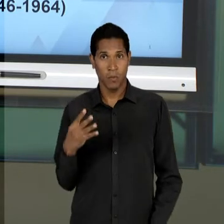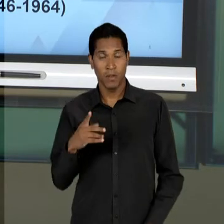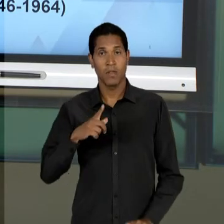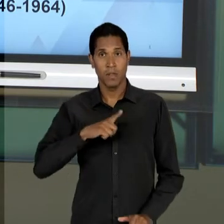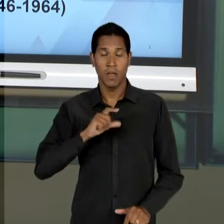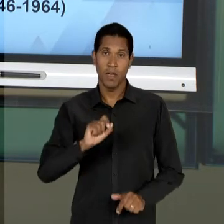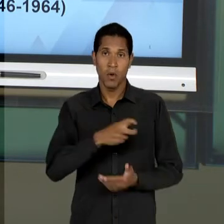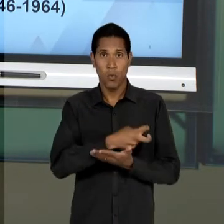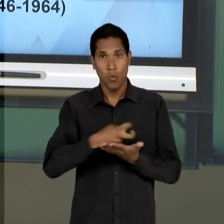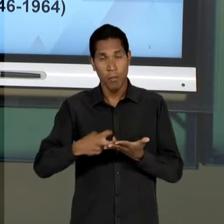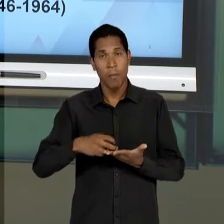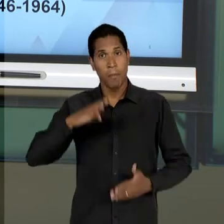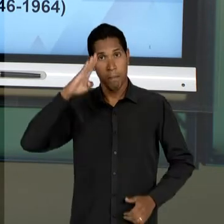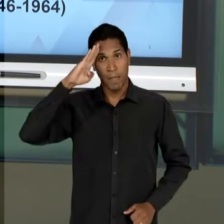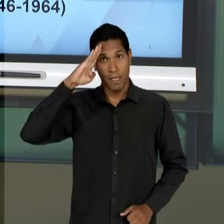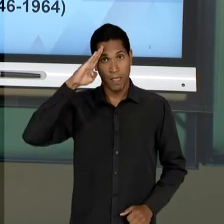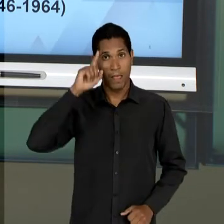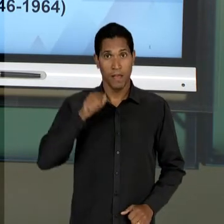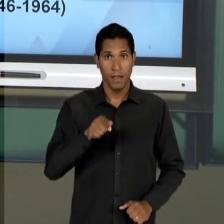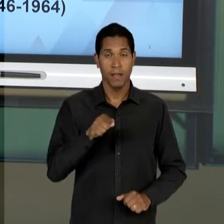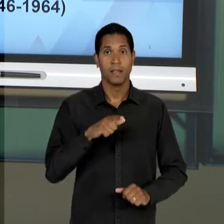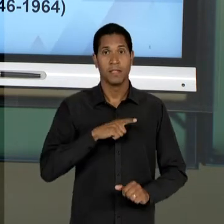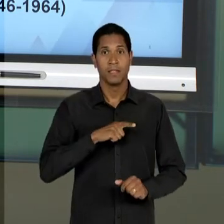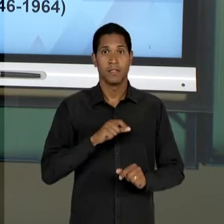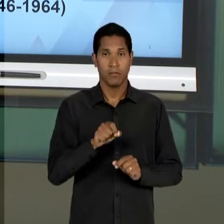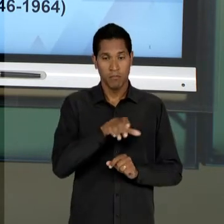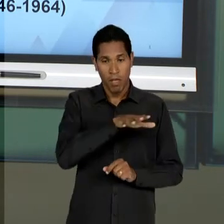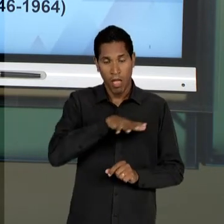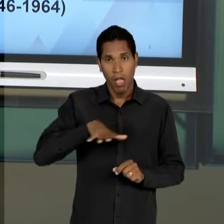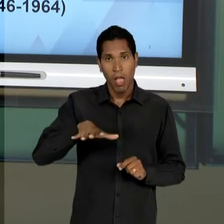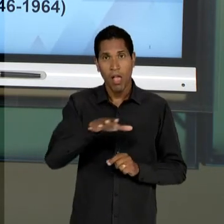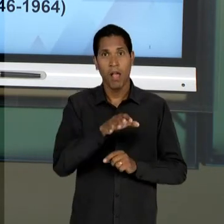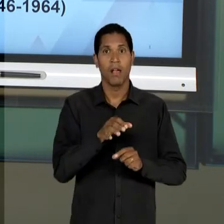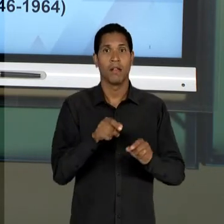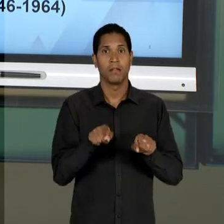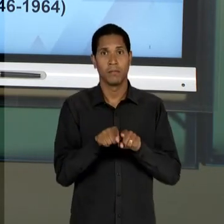CONFIGURAÇÃO DA EDUCAÇÃO NESSE PERÍODO RESPONDE A